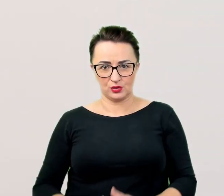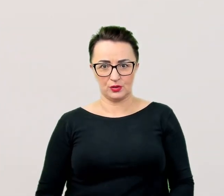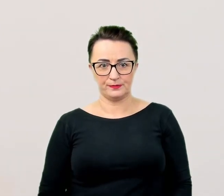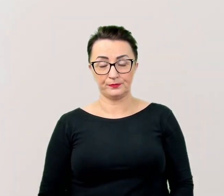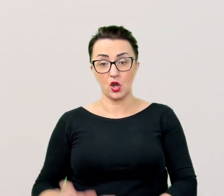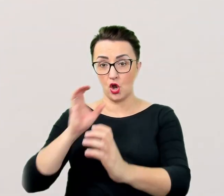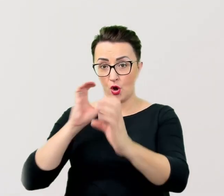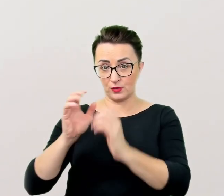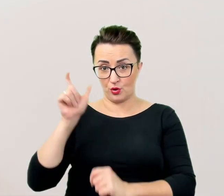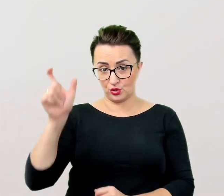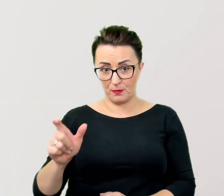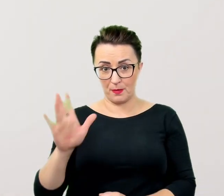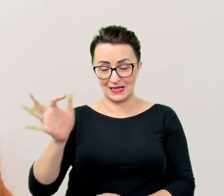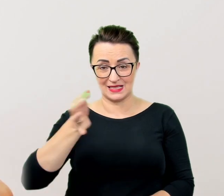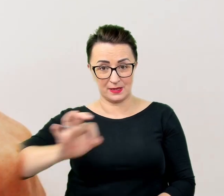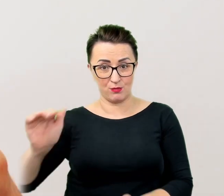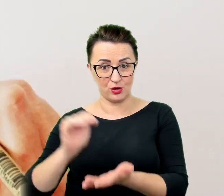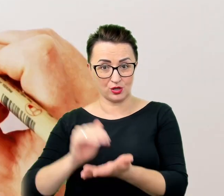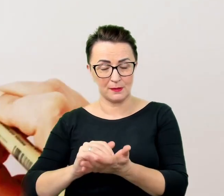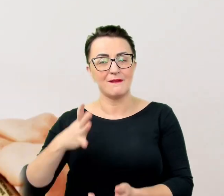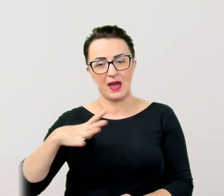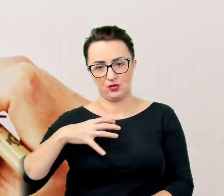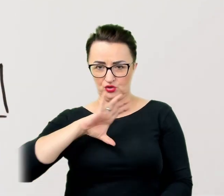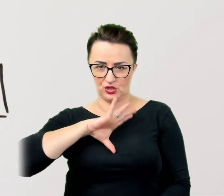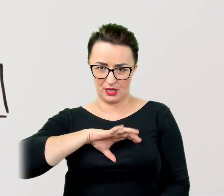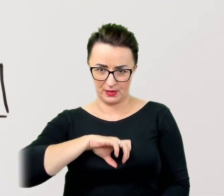Jeśli to możliwe warto zaplanować sobie więcej czasu.